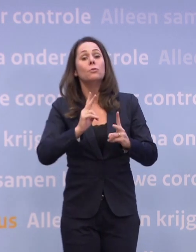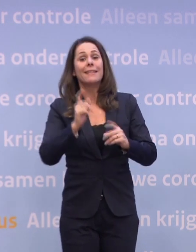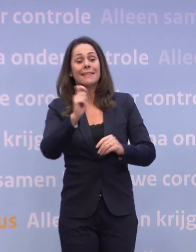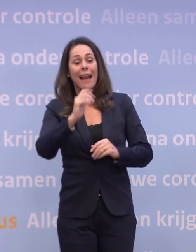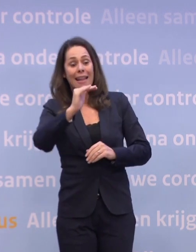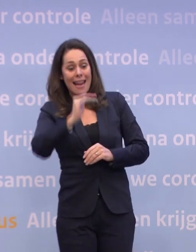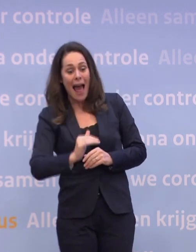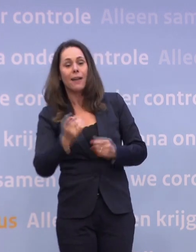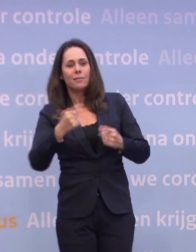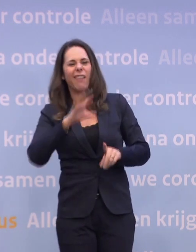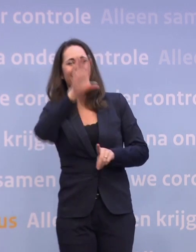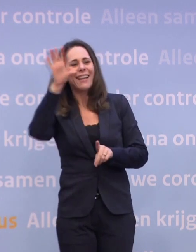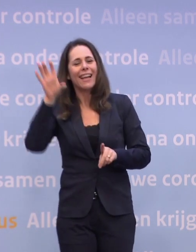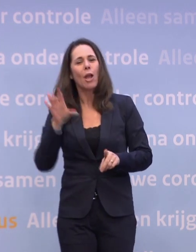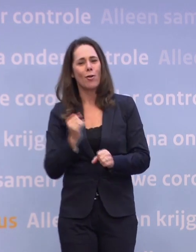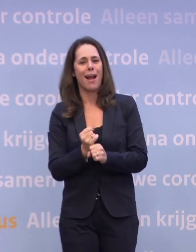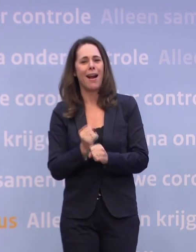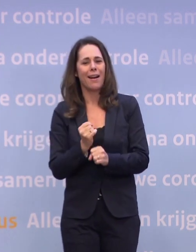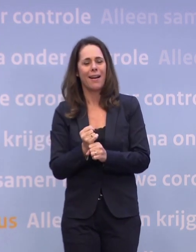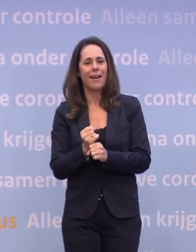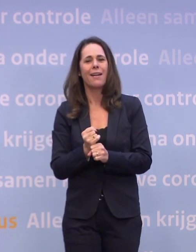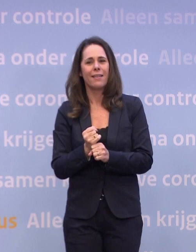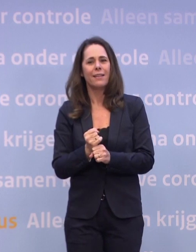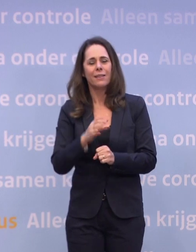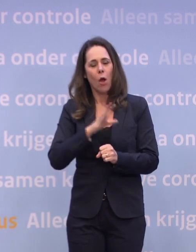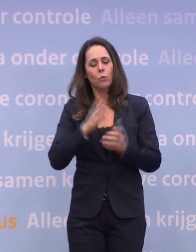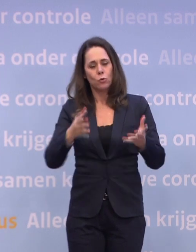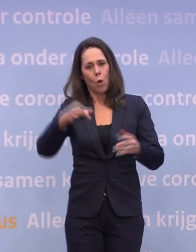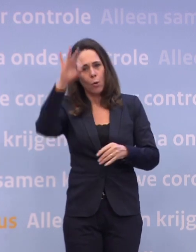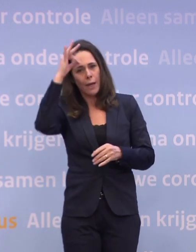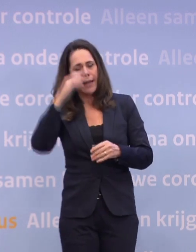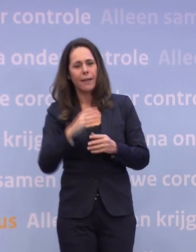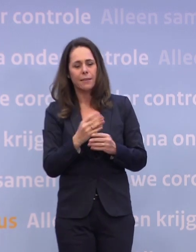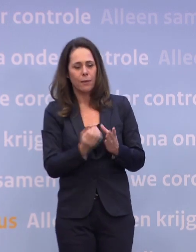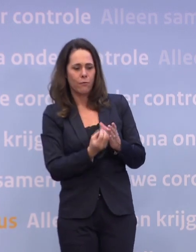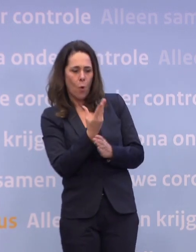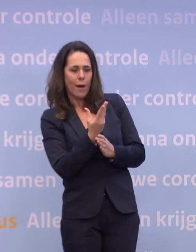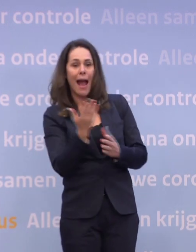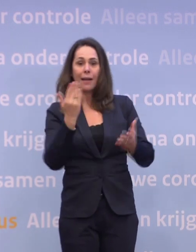...en dat is ook logisch, dat was ook een van de lessen... ...uit het lessons learned-traject dat we dit voorjaar hebben gedaan rond de zomer.